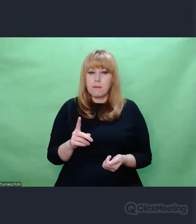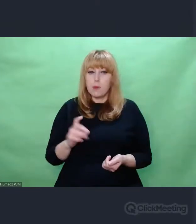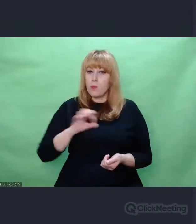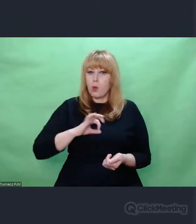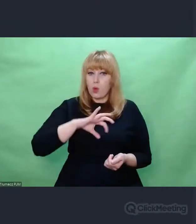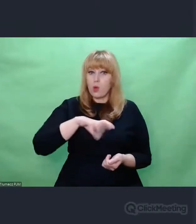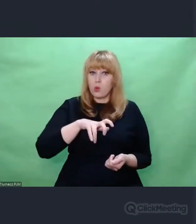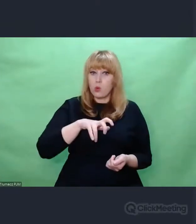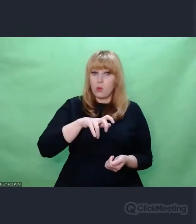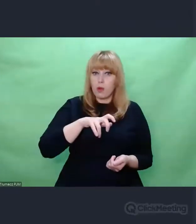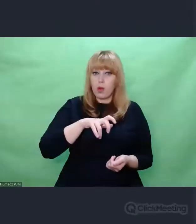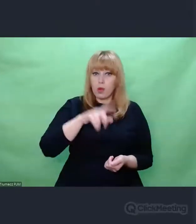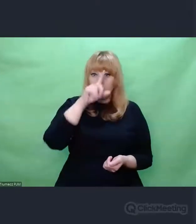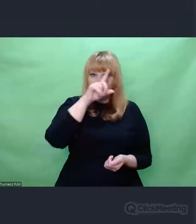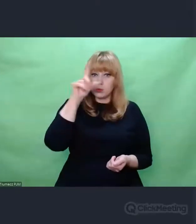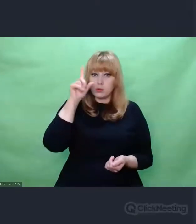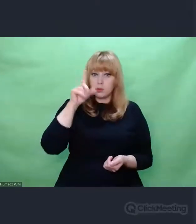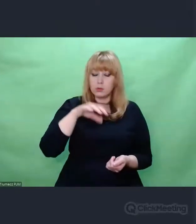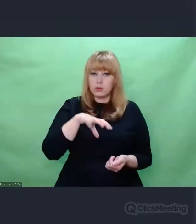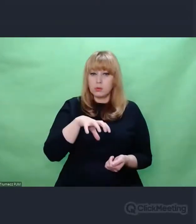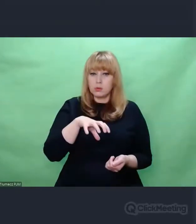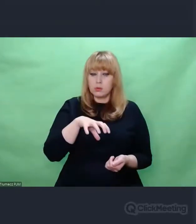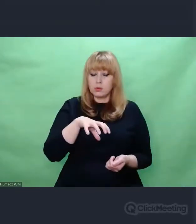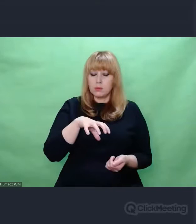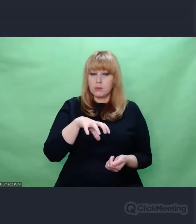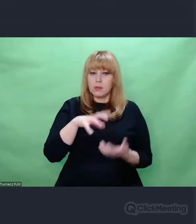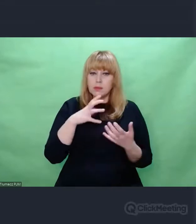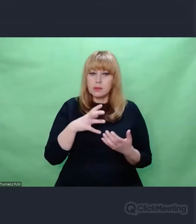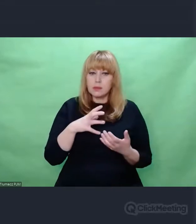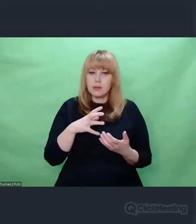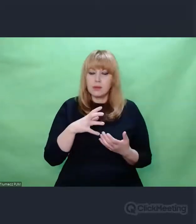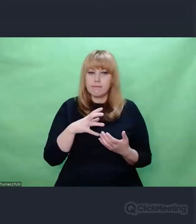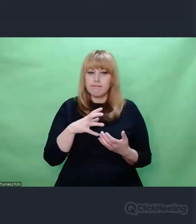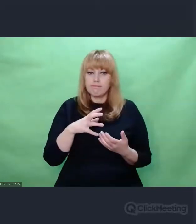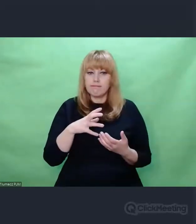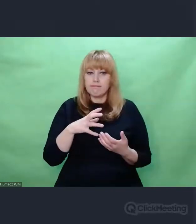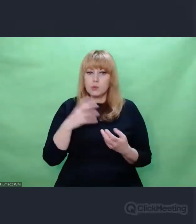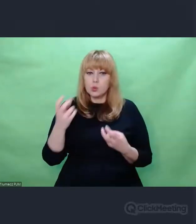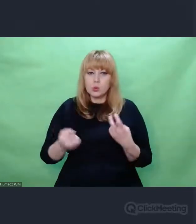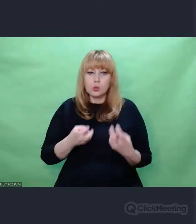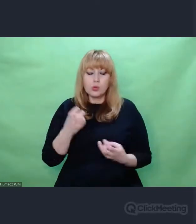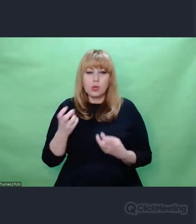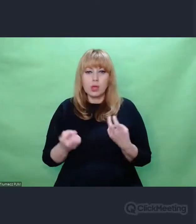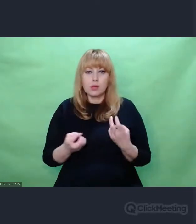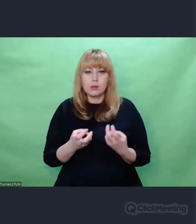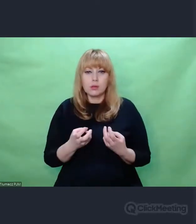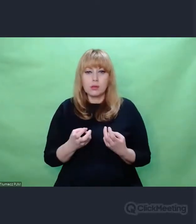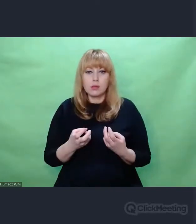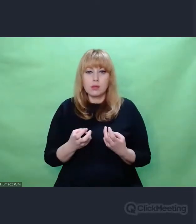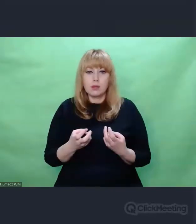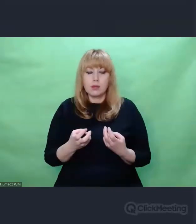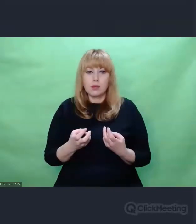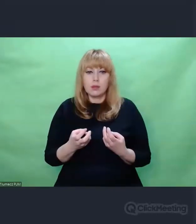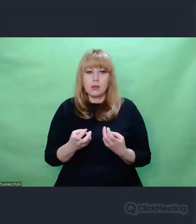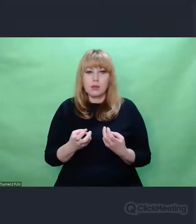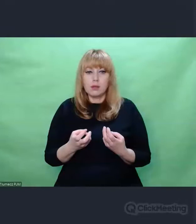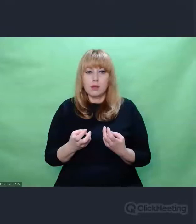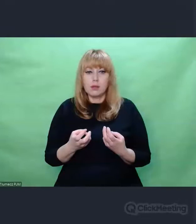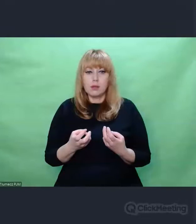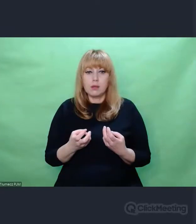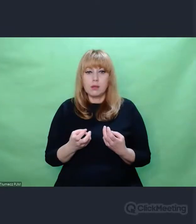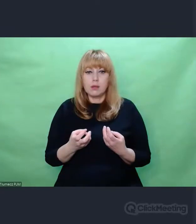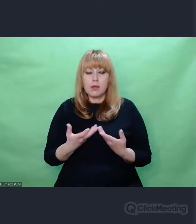jakąś nadzieję na to, że może odkryję, to coś mi da powód, żeby kolejny dzień